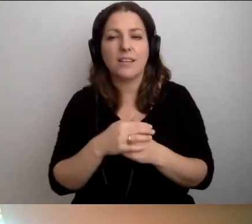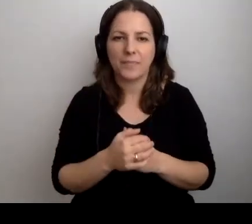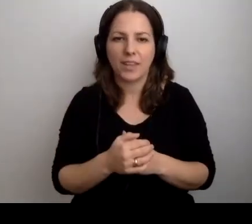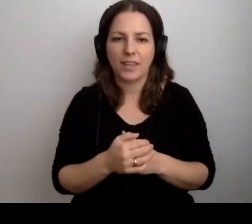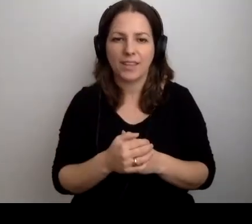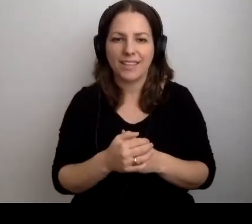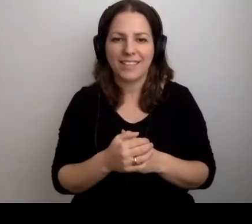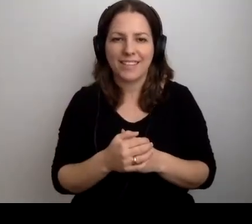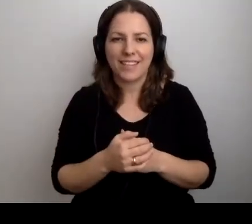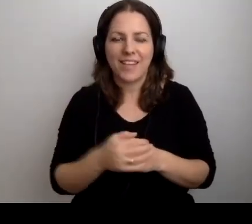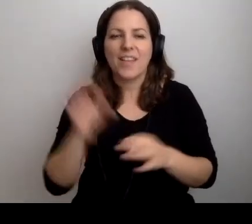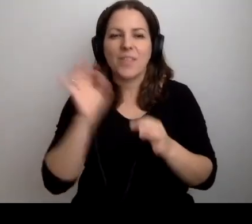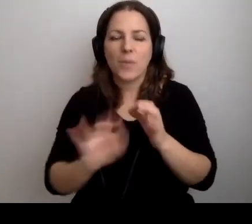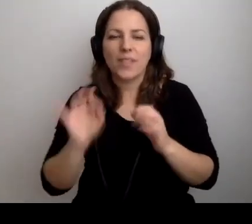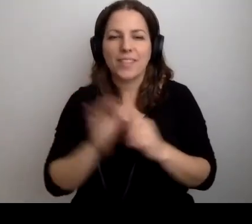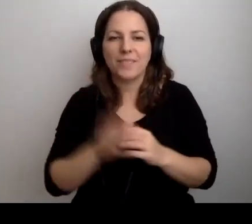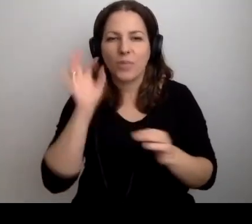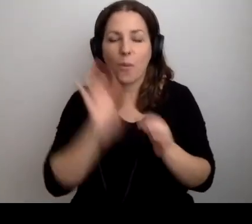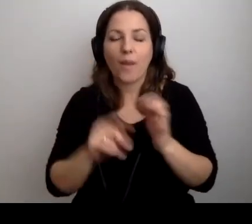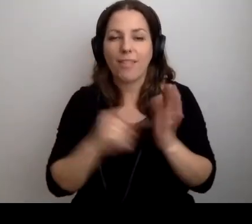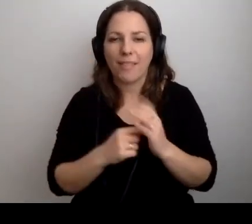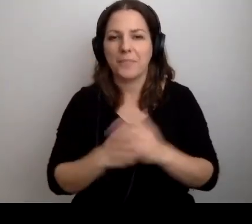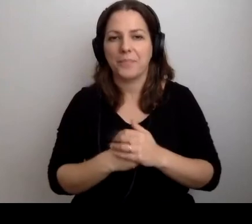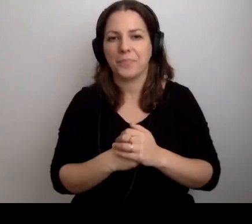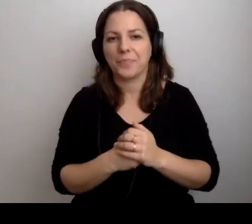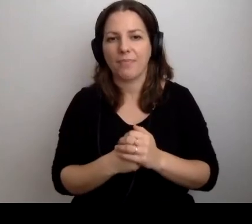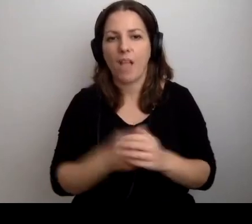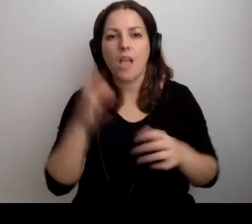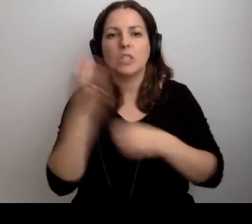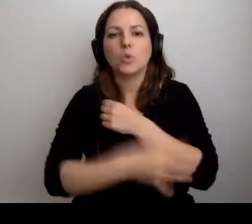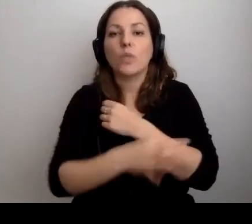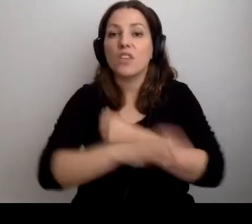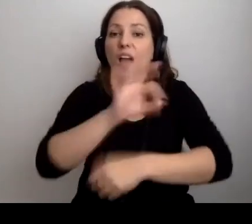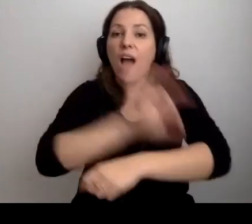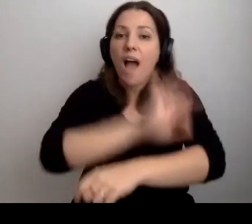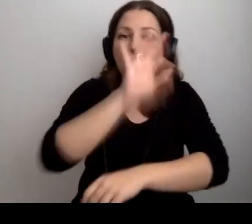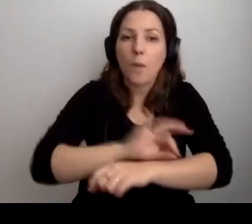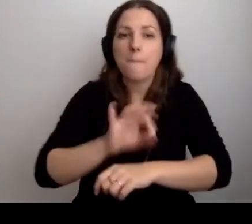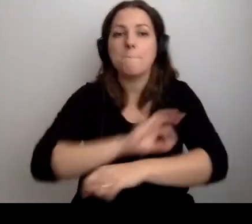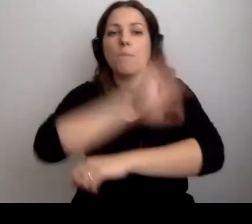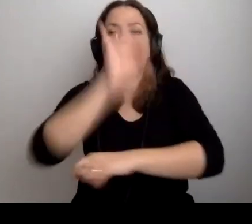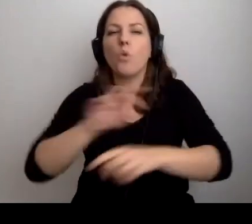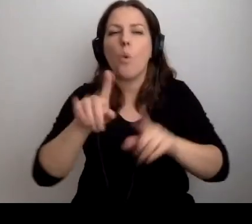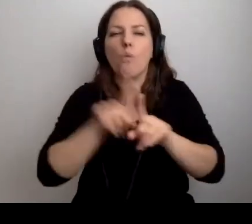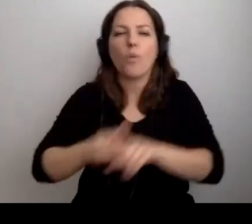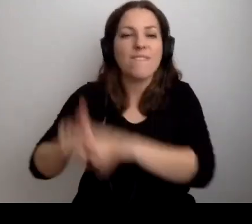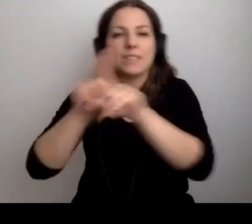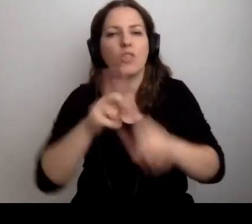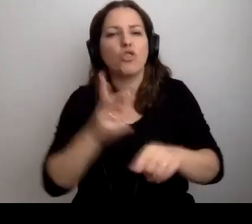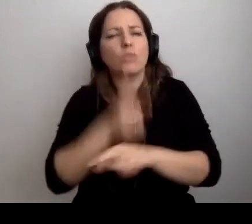MAŁGORZATA: Dokładnie tak. Studenci, architektura, projektowanie uniwersalne, dostępność. Co ty na to?